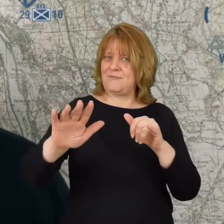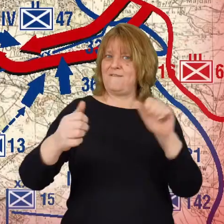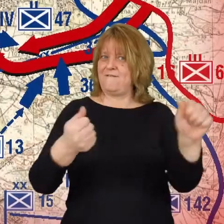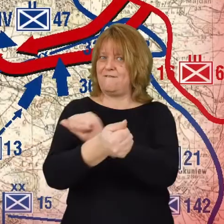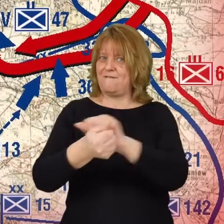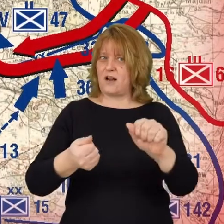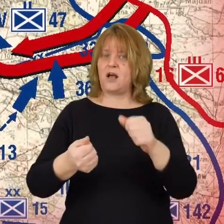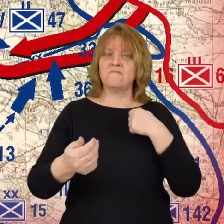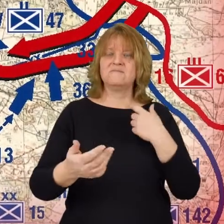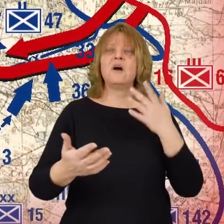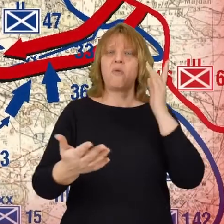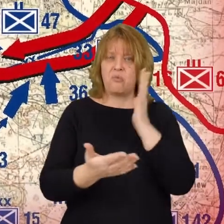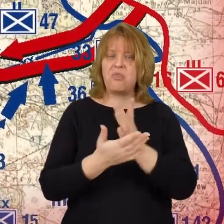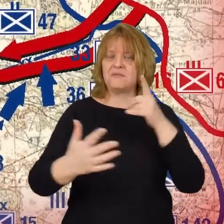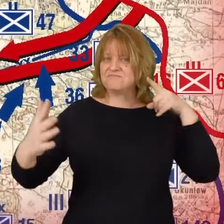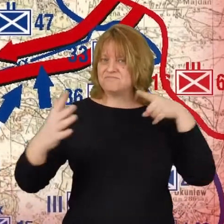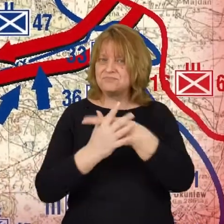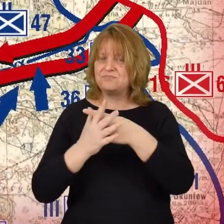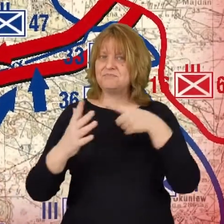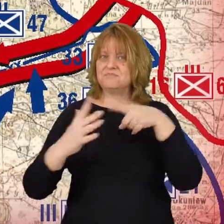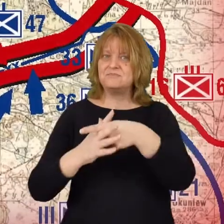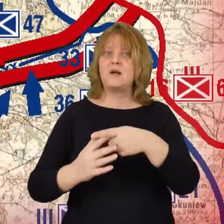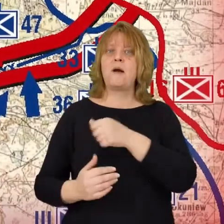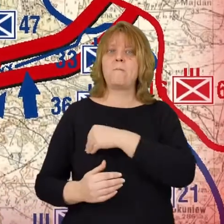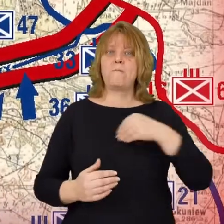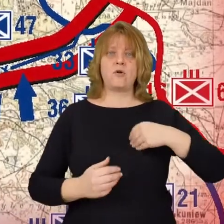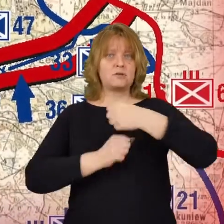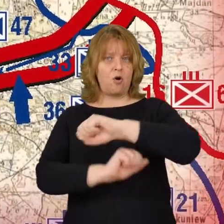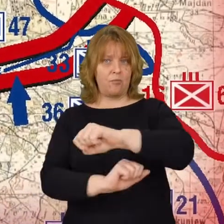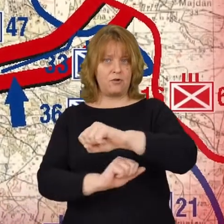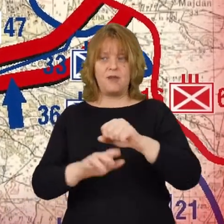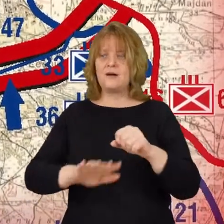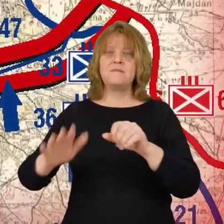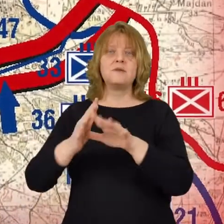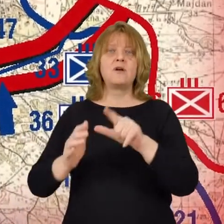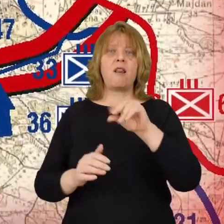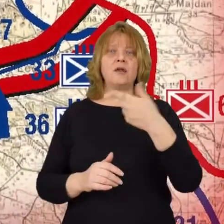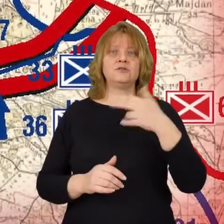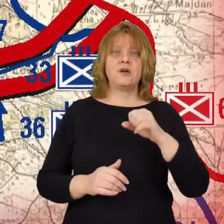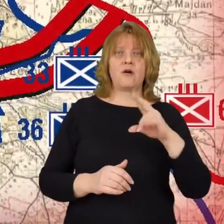dochodzi do przerwania polskiej linii obrony pod Leśniakowizną Bolszewicy już idą na Warszawę